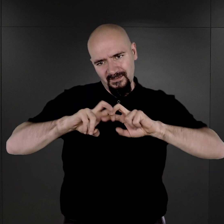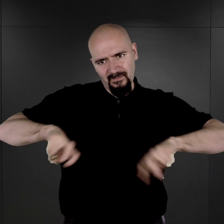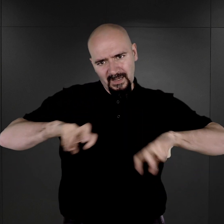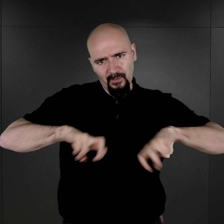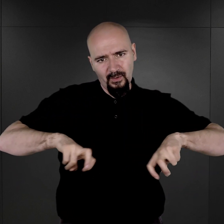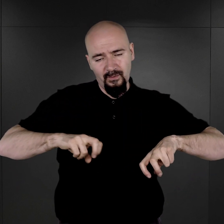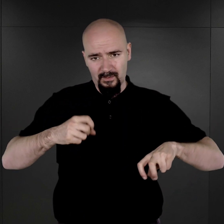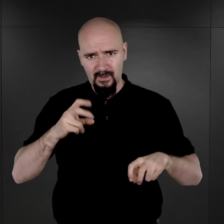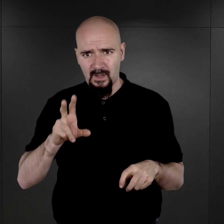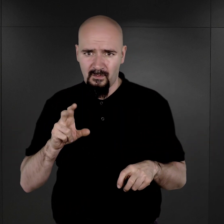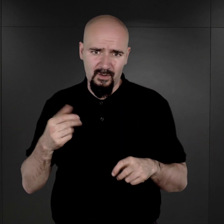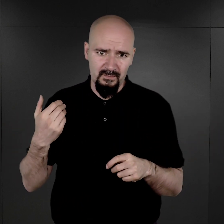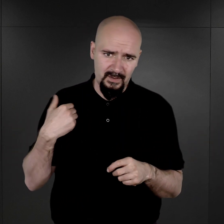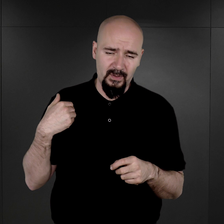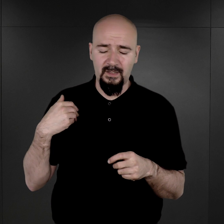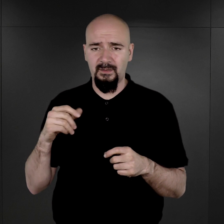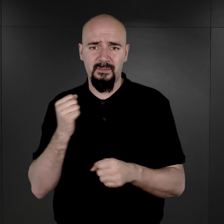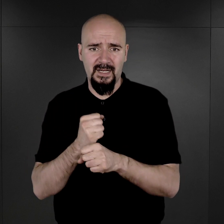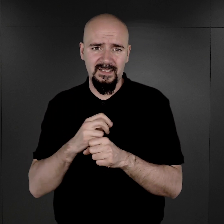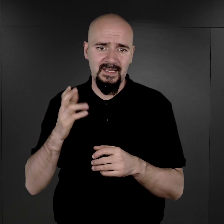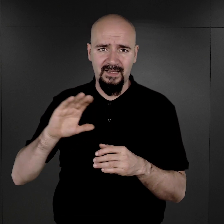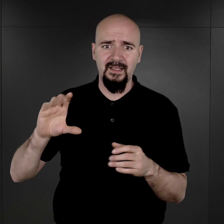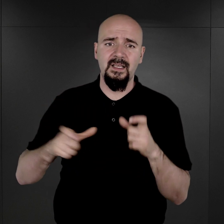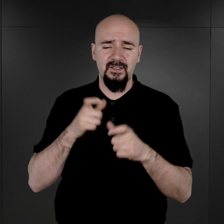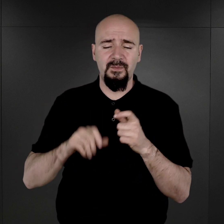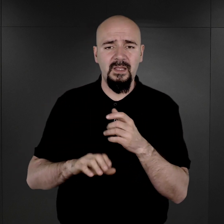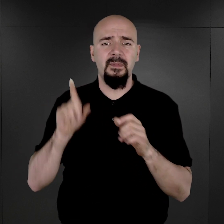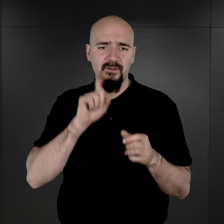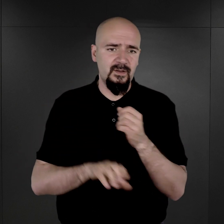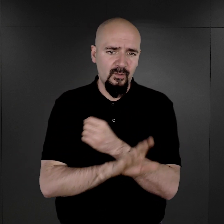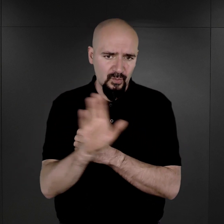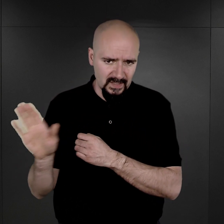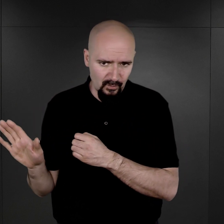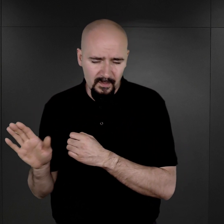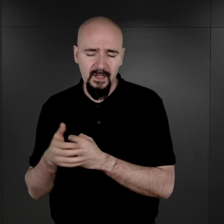bo trwały prace nad stworzeniem przestrzeni ekspozycyjnej dla przyszłego Muzeum,